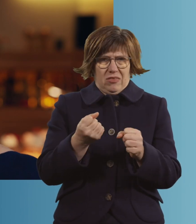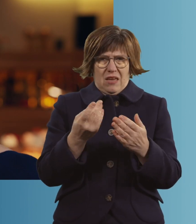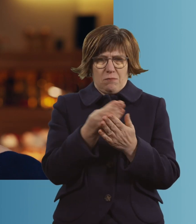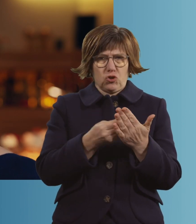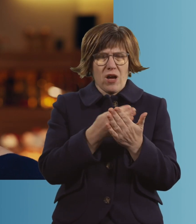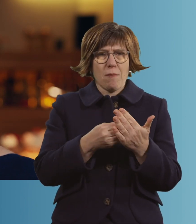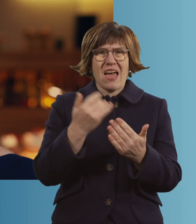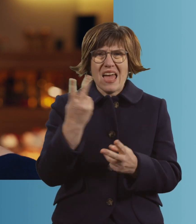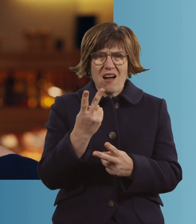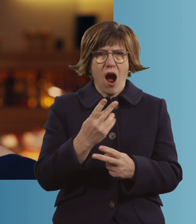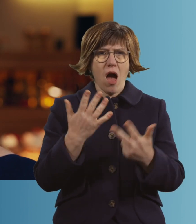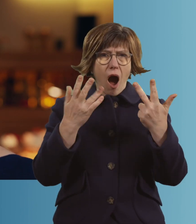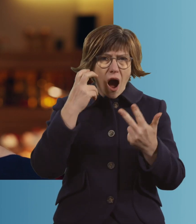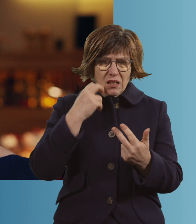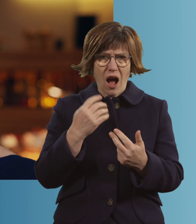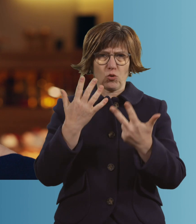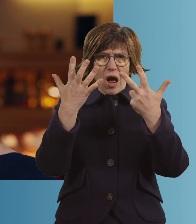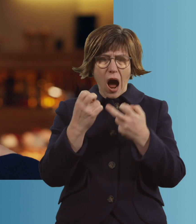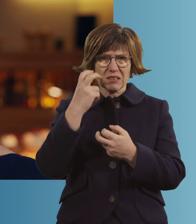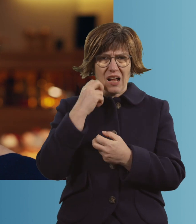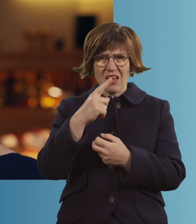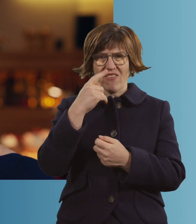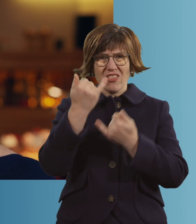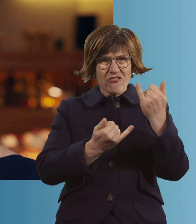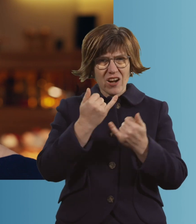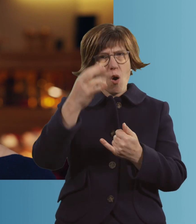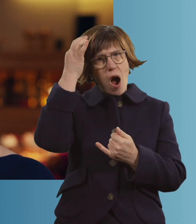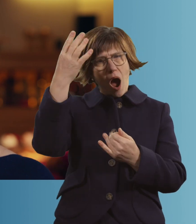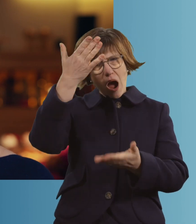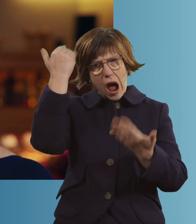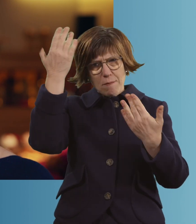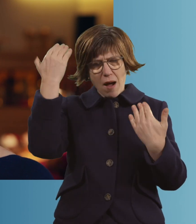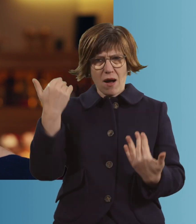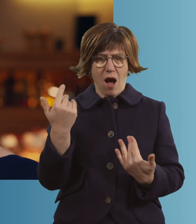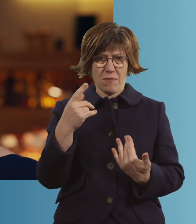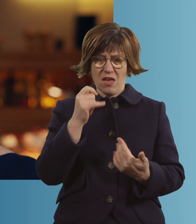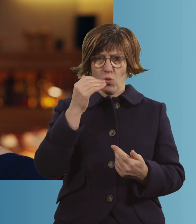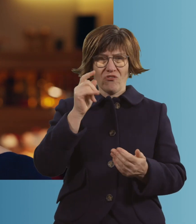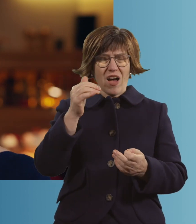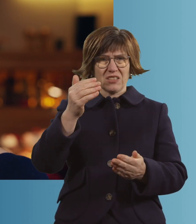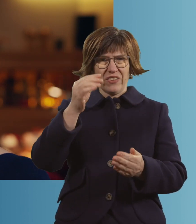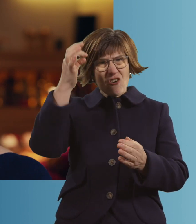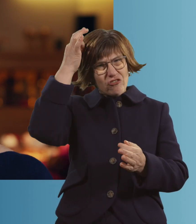es ist wurscht, ob du acht oder 80 bist. Wenn einer Frau die Haare ausgehen, dass sie fast nur mehr die Wurzeln hat,